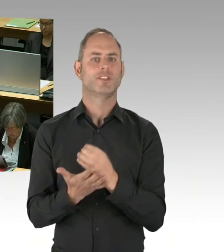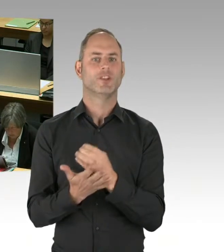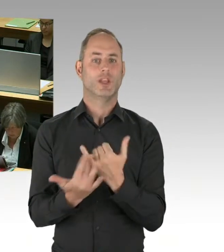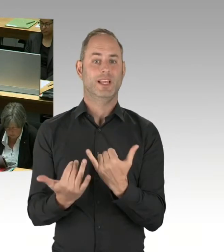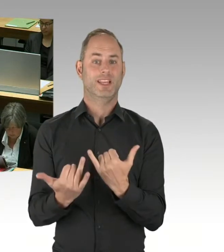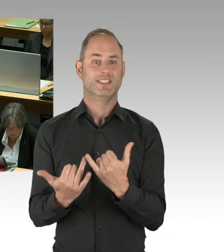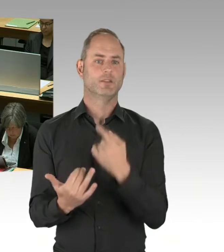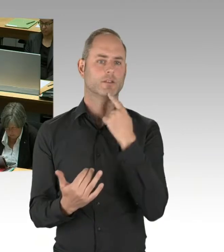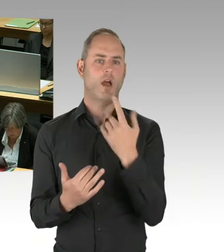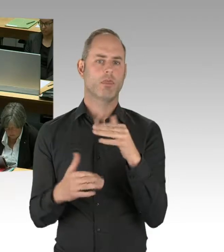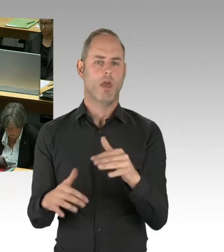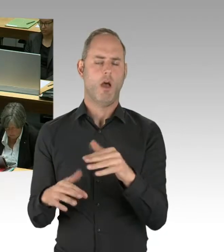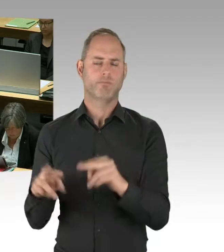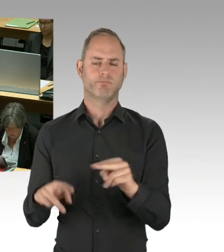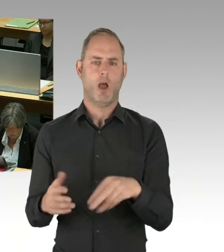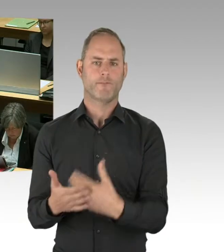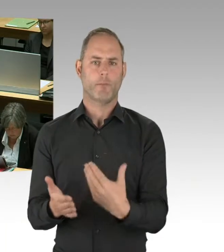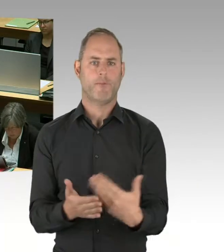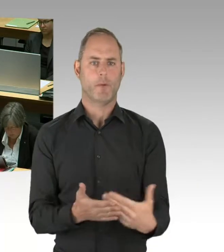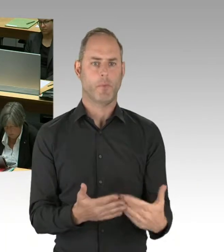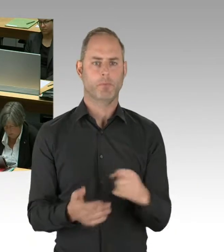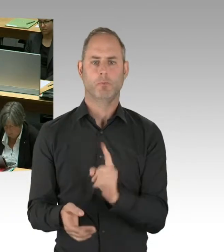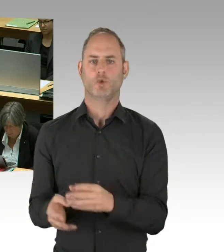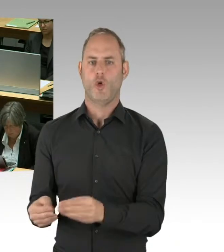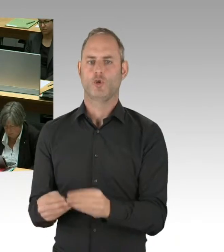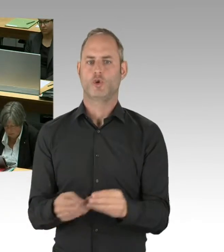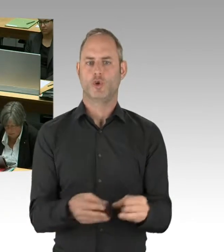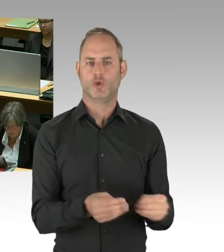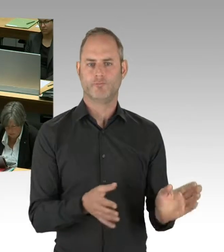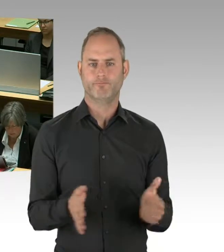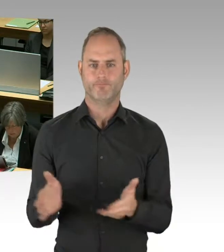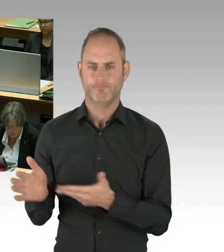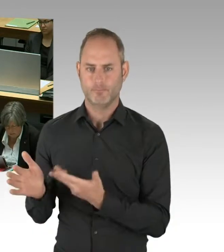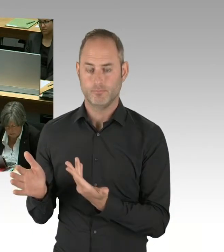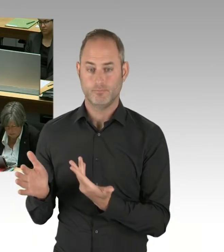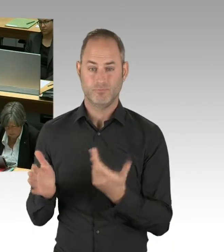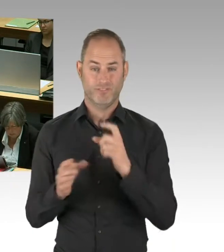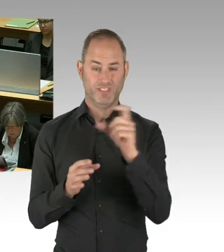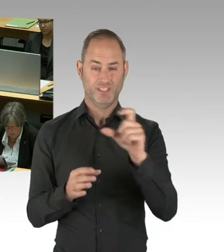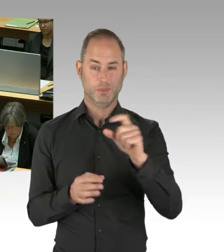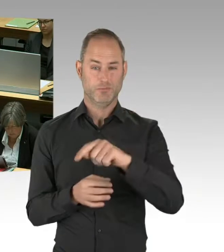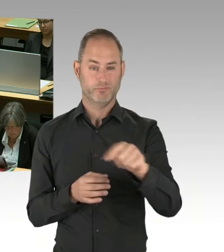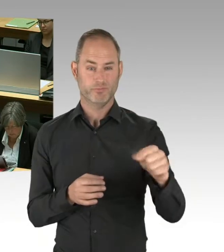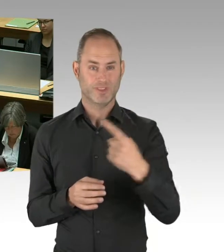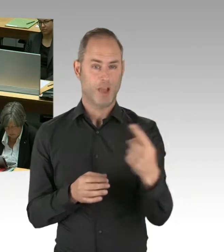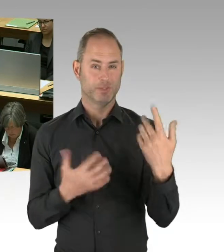dass eben solche Dübel dort bestimmten Regularien genügen müssen